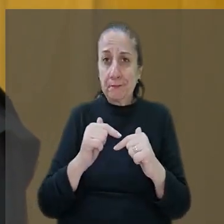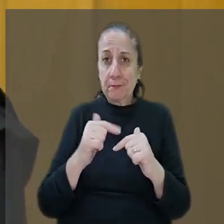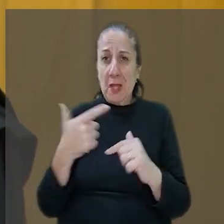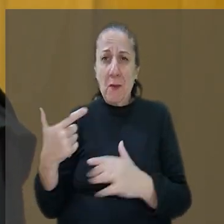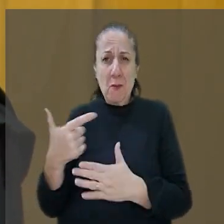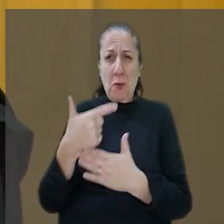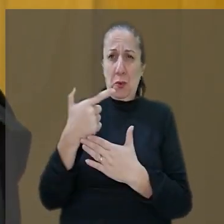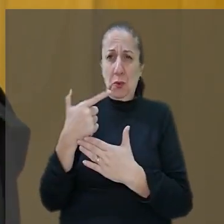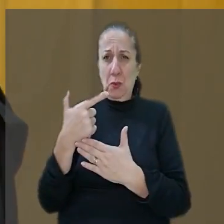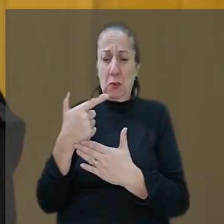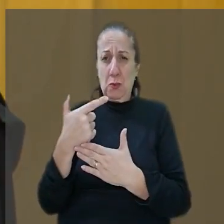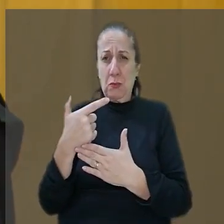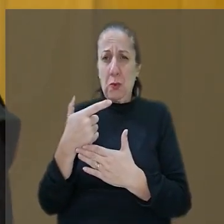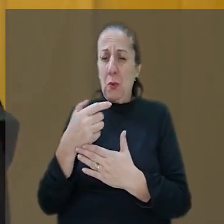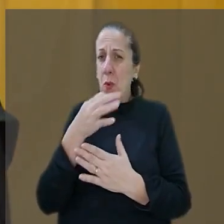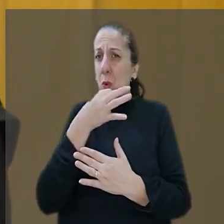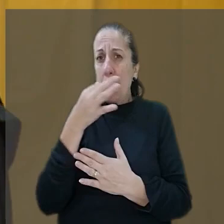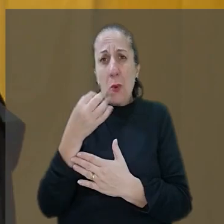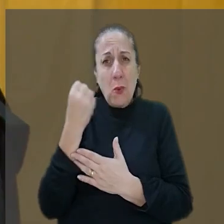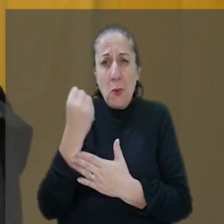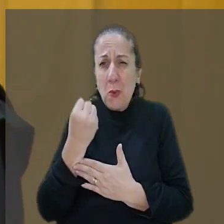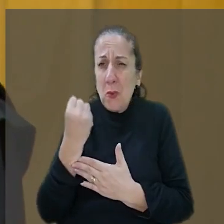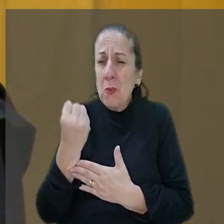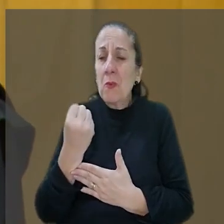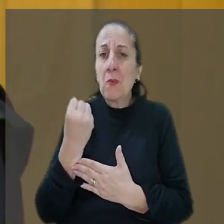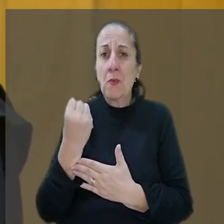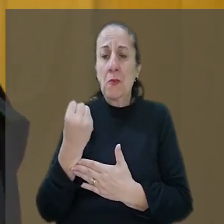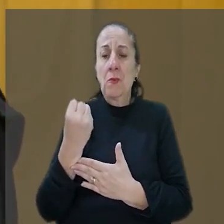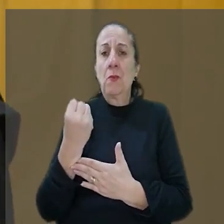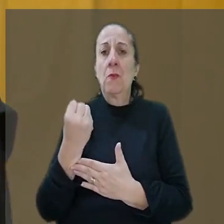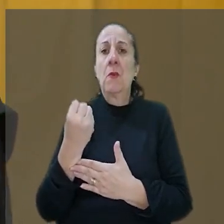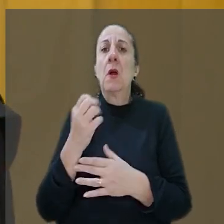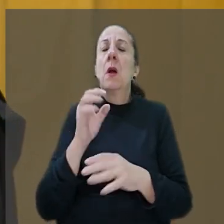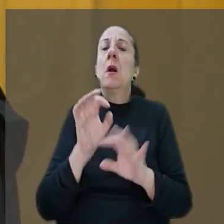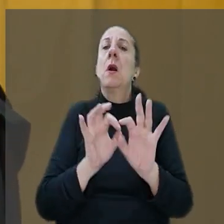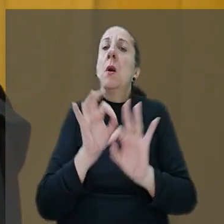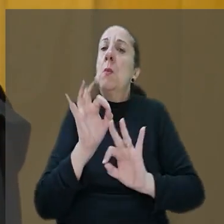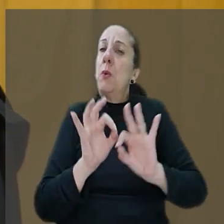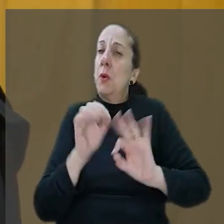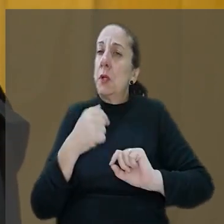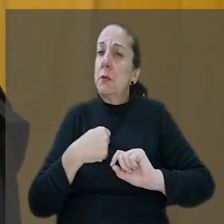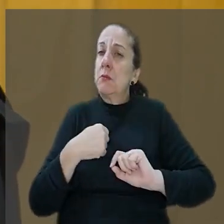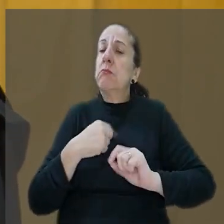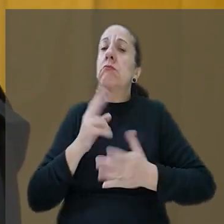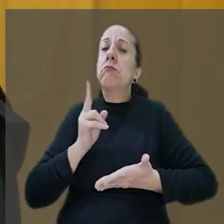um tiro. Então, a situação é trágica verdadeiramente trágica. Por isso doutor que eu estou mantendo o